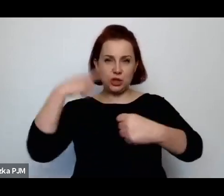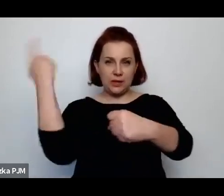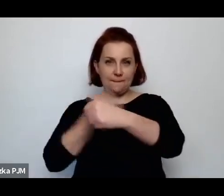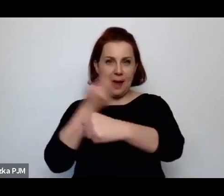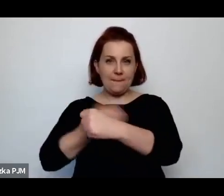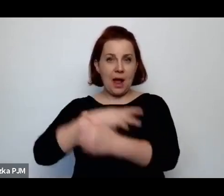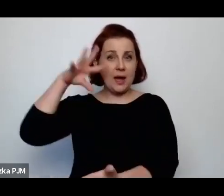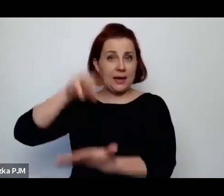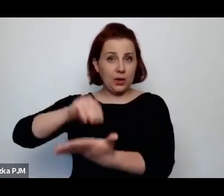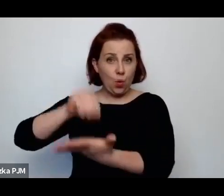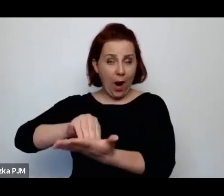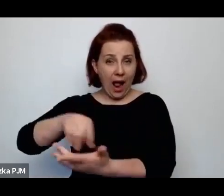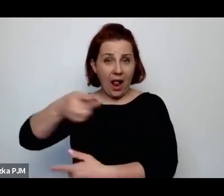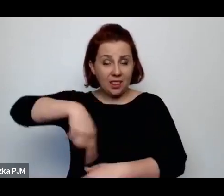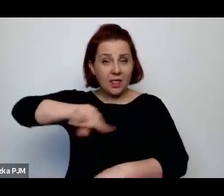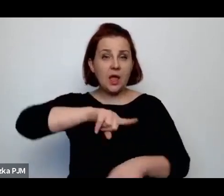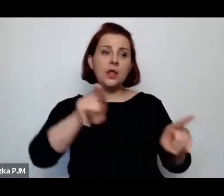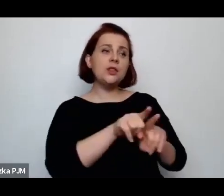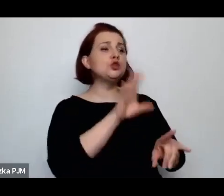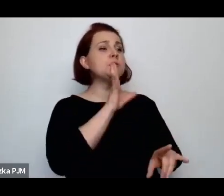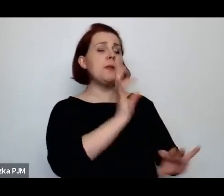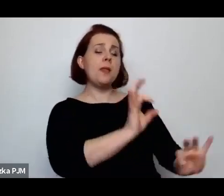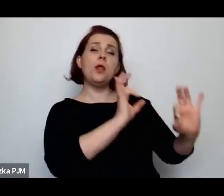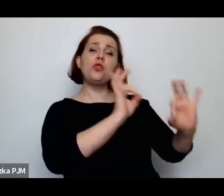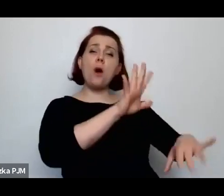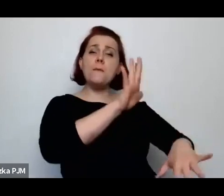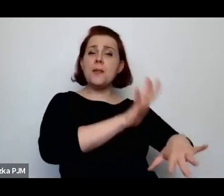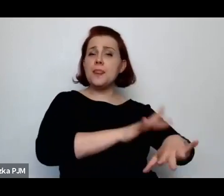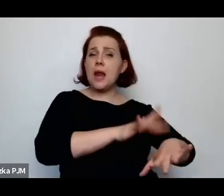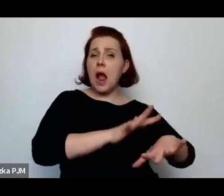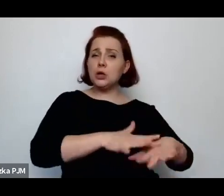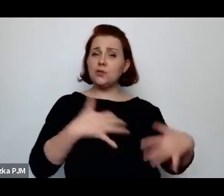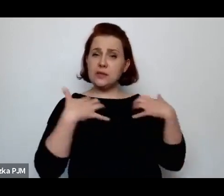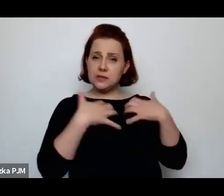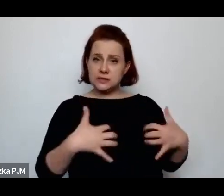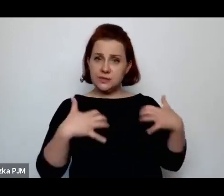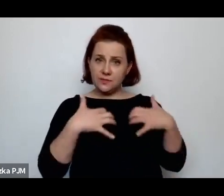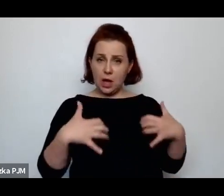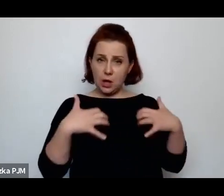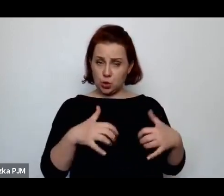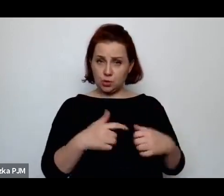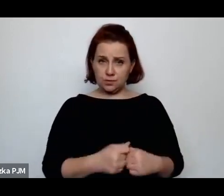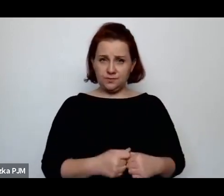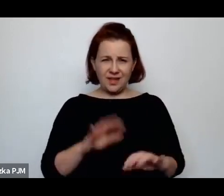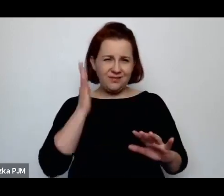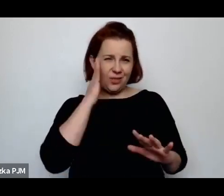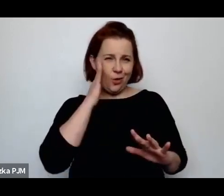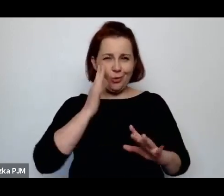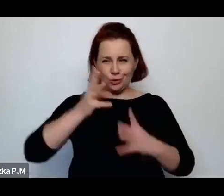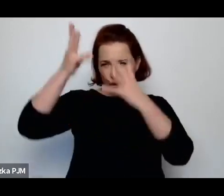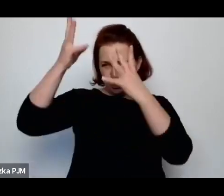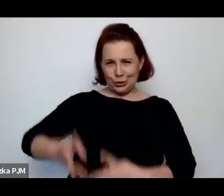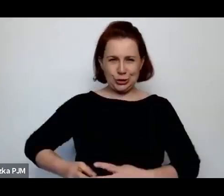ubojowi humanitarnemu w taki jednoznaczny sposób, chociaż jeżeli się jak gdyby wnika